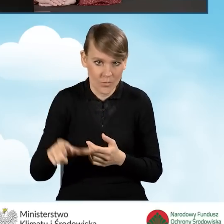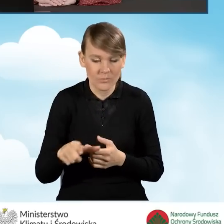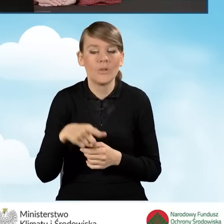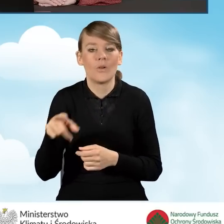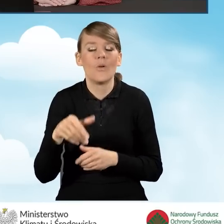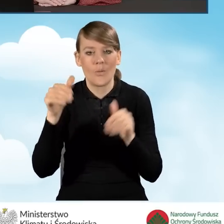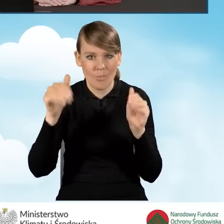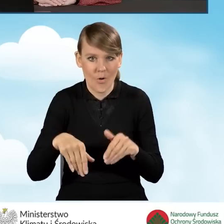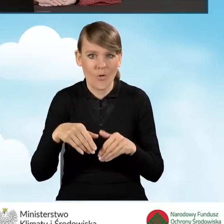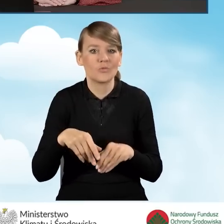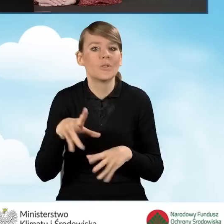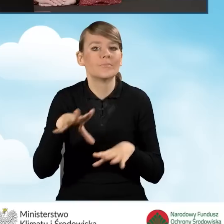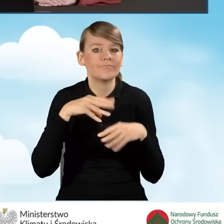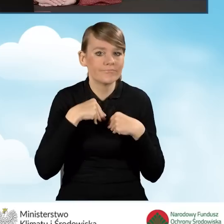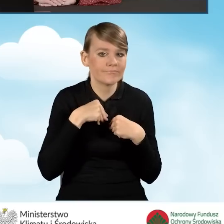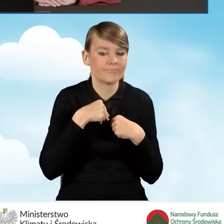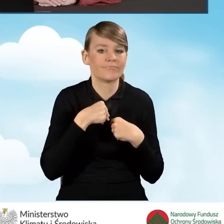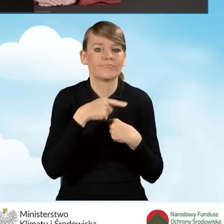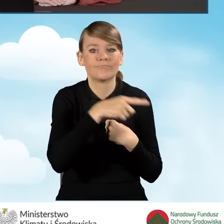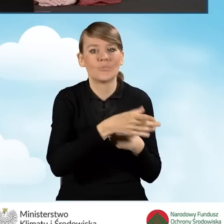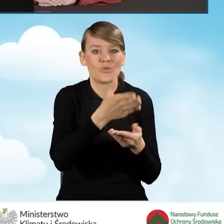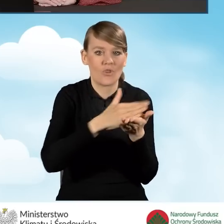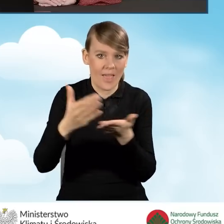może zakwalifikować się do odpowiedniej części tego programu.